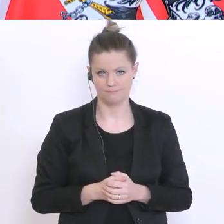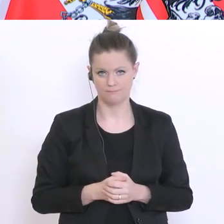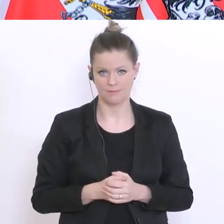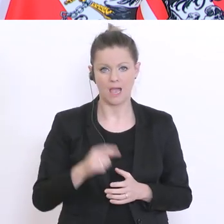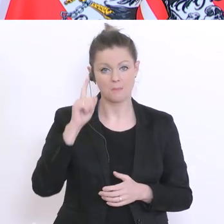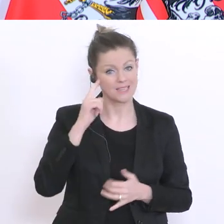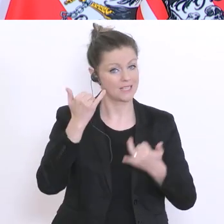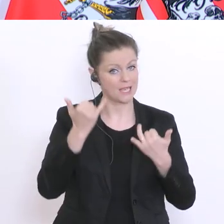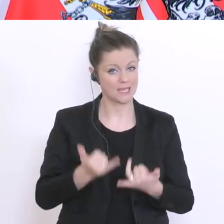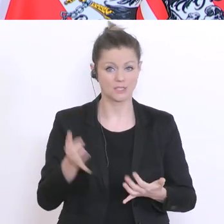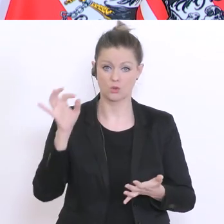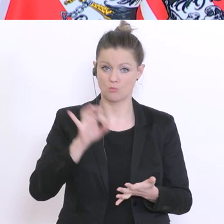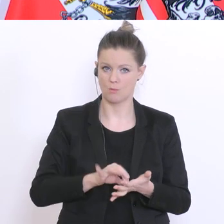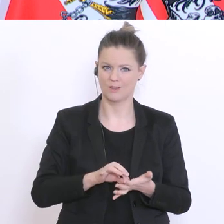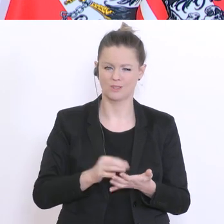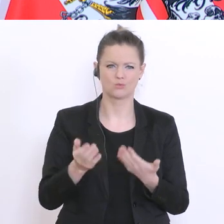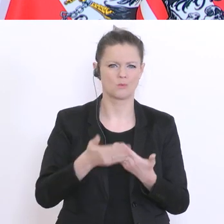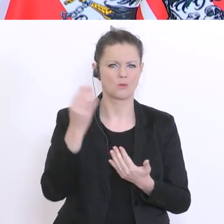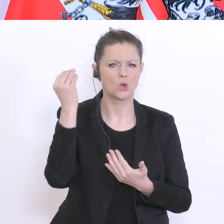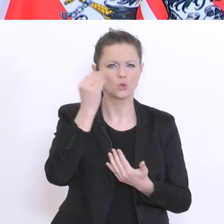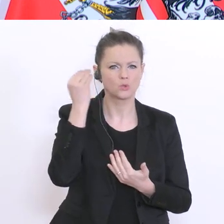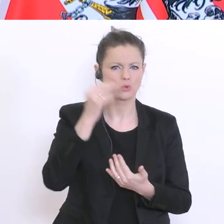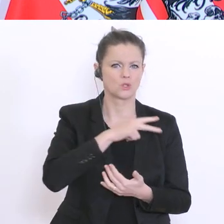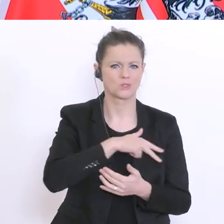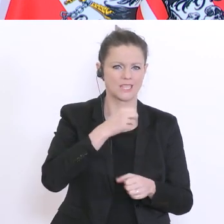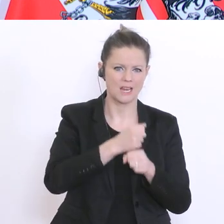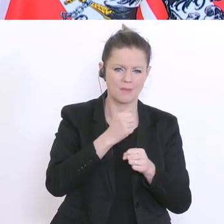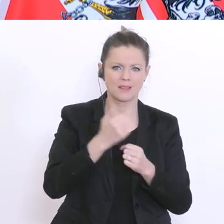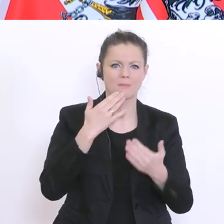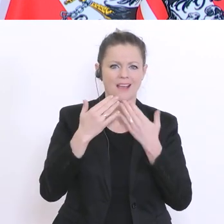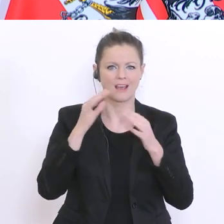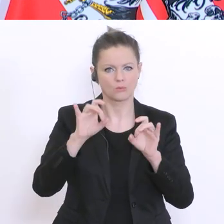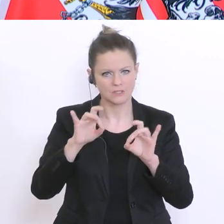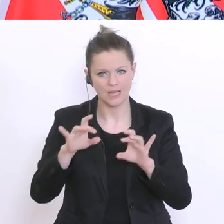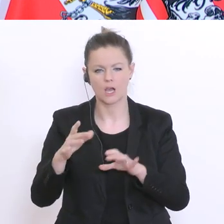vorhandenen Schulsozialarbeiter, Beratungslehrer, Schulpsychologen, gut eingesetzt sind und mit